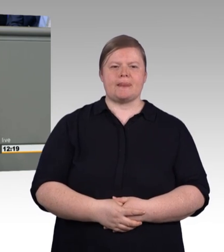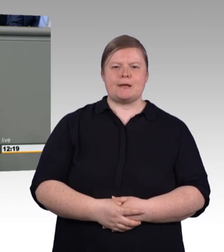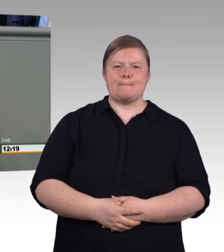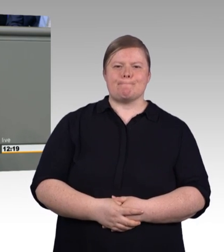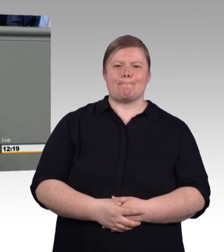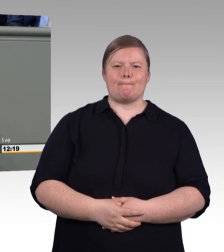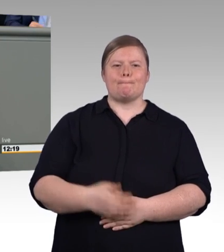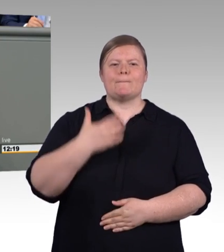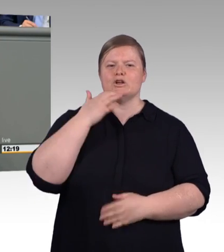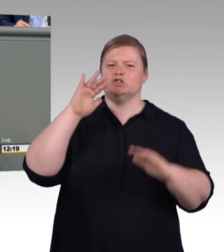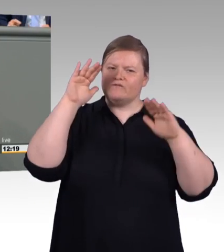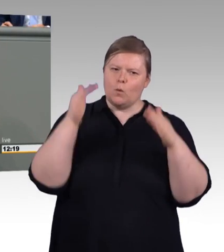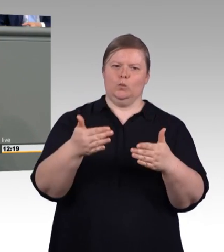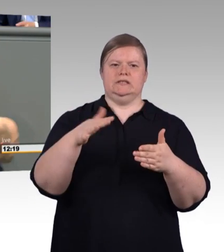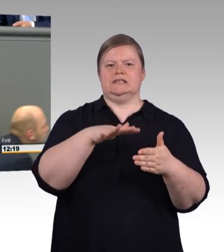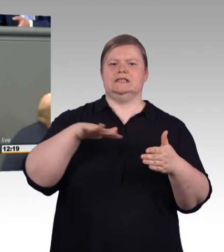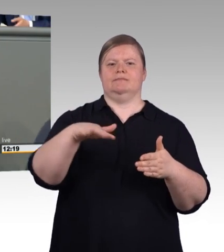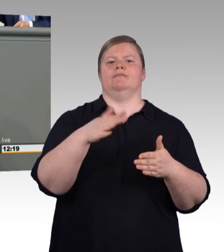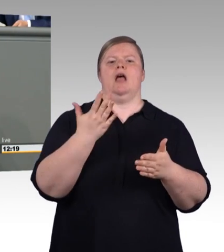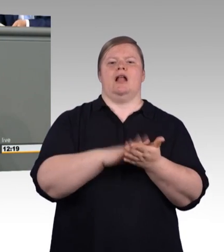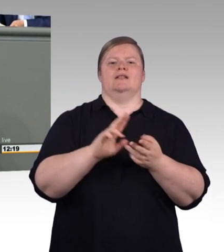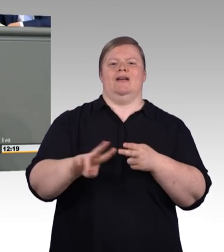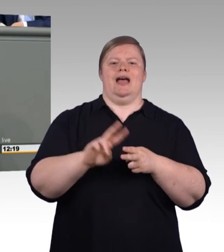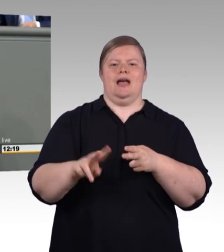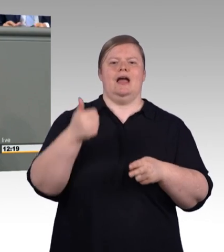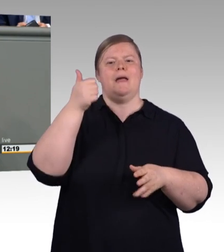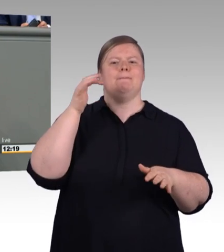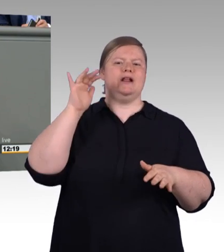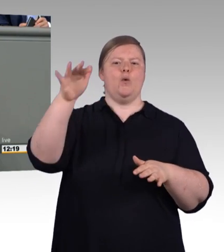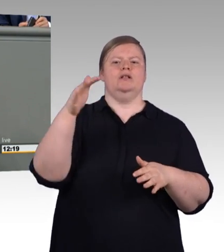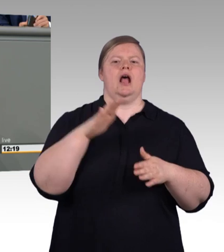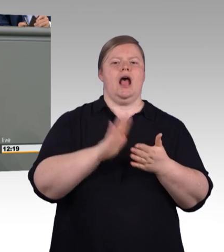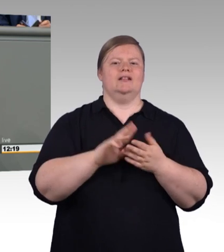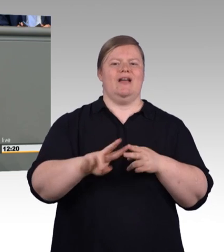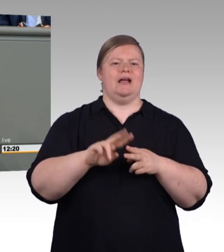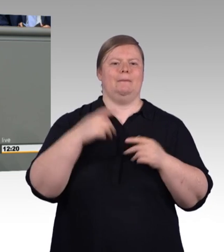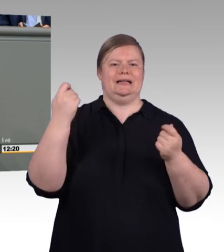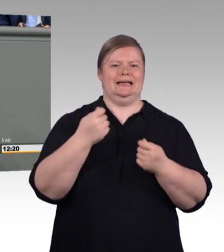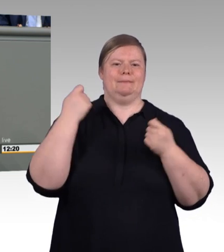Wenn man ihr Talent fördert. Und das hat zutiefst nicht mit ihrem potemkinschen Dorf zu tun,